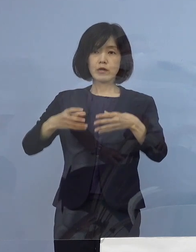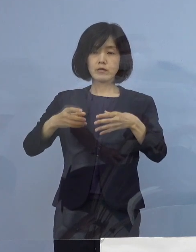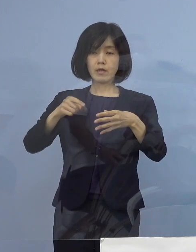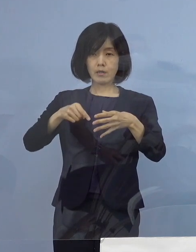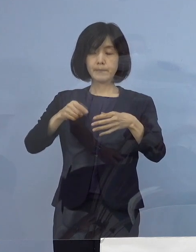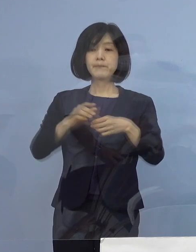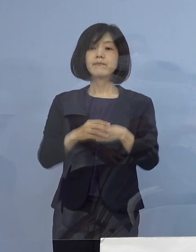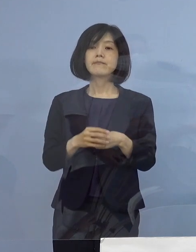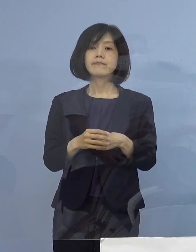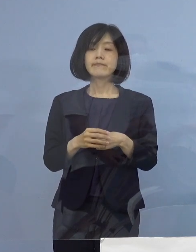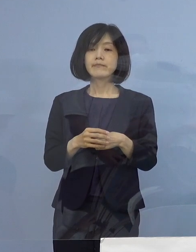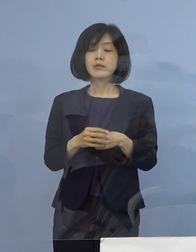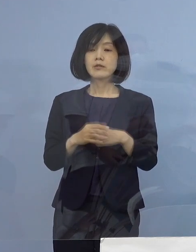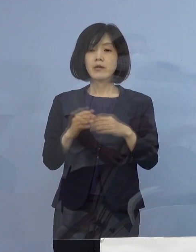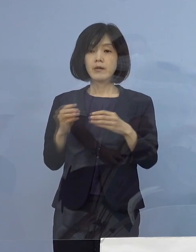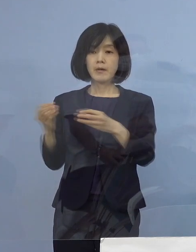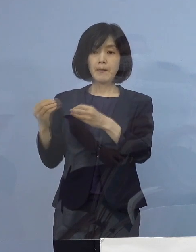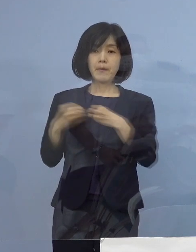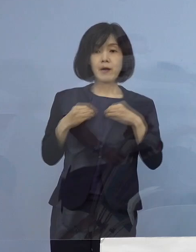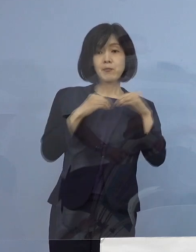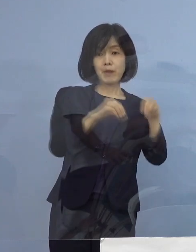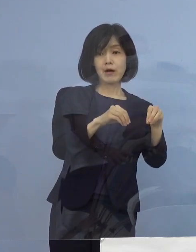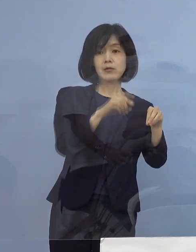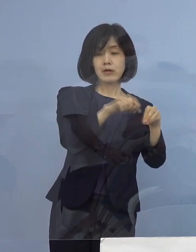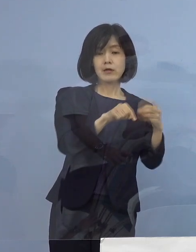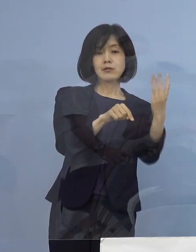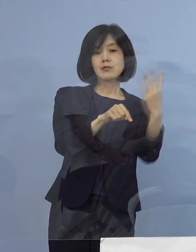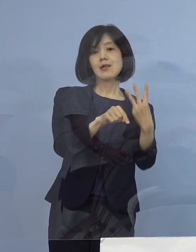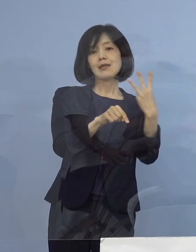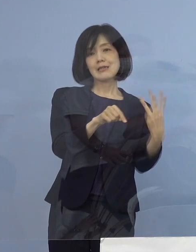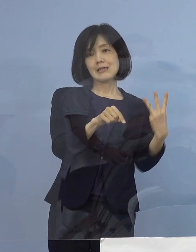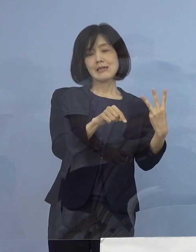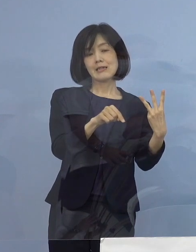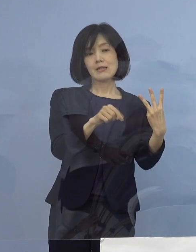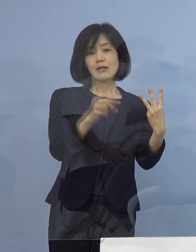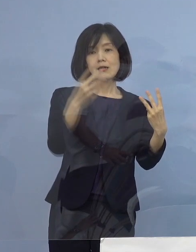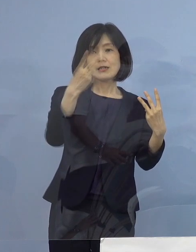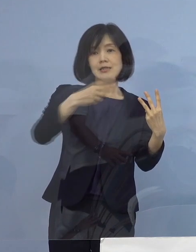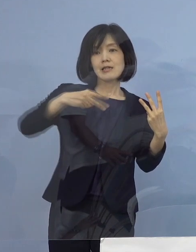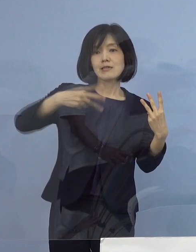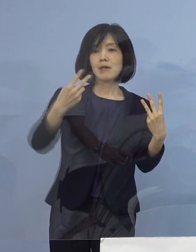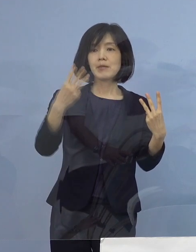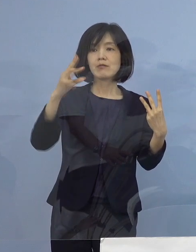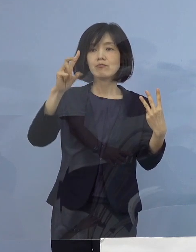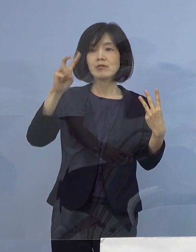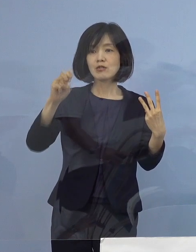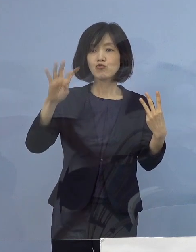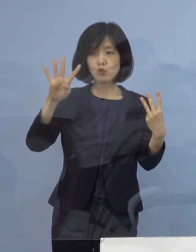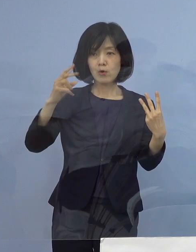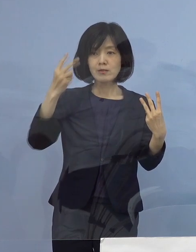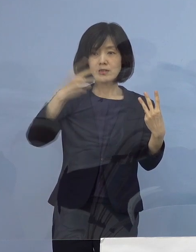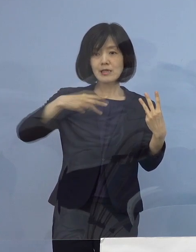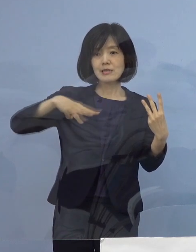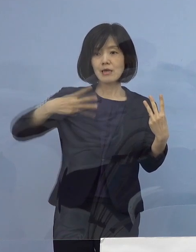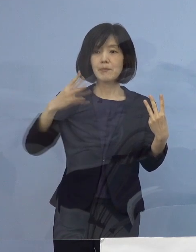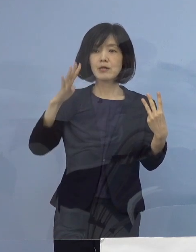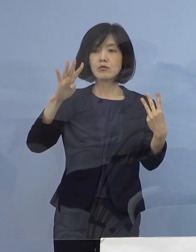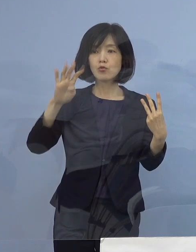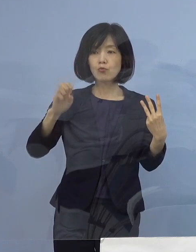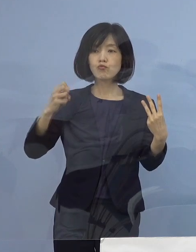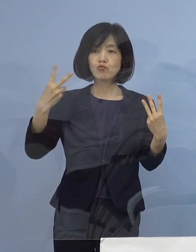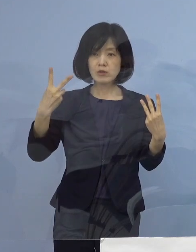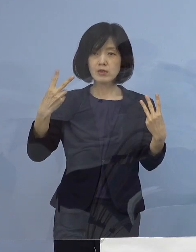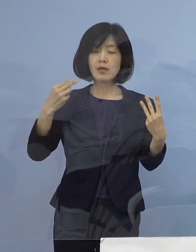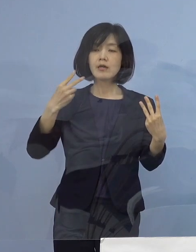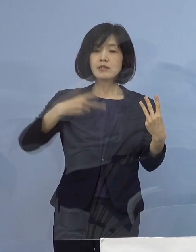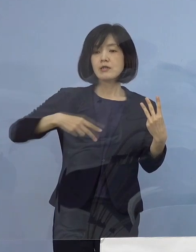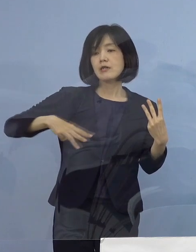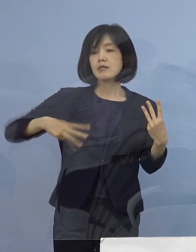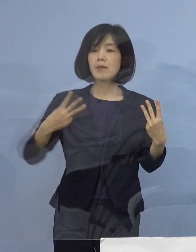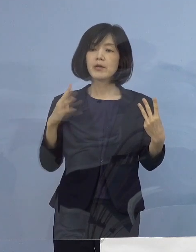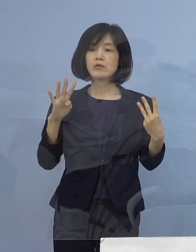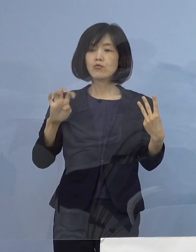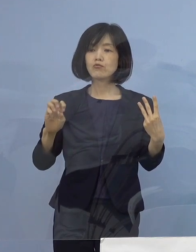新たに二次感染として3名 2324（例目）、2342（例目）、2343（例目）